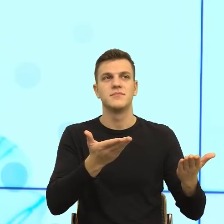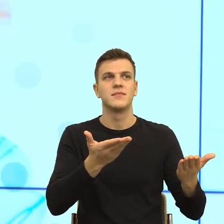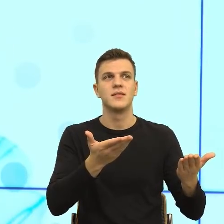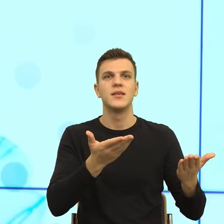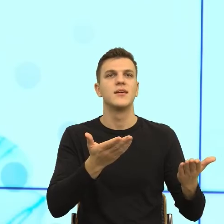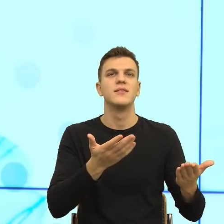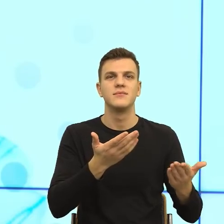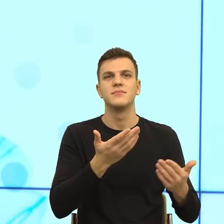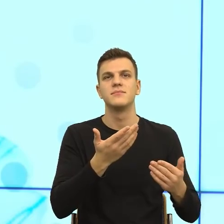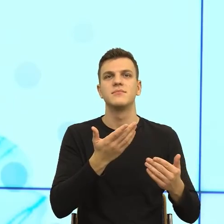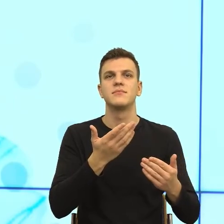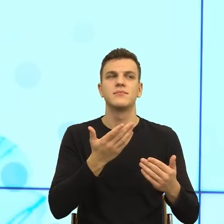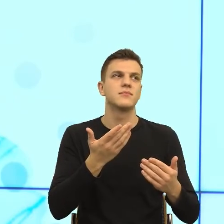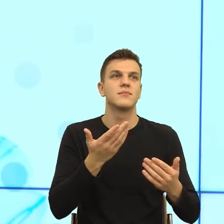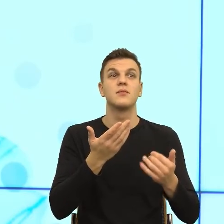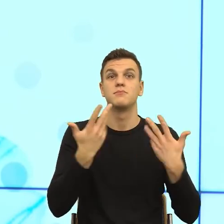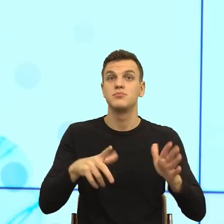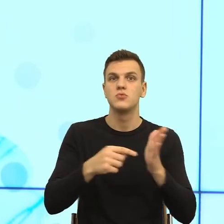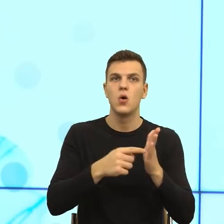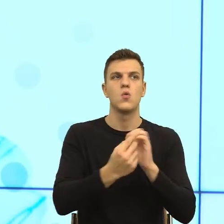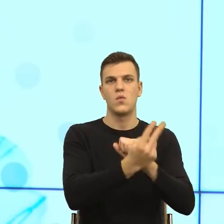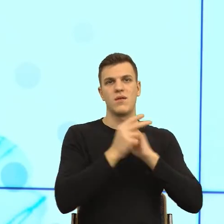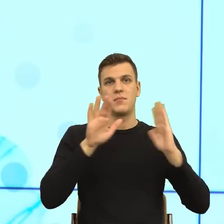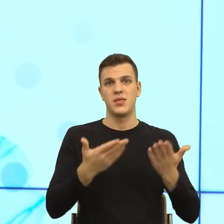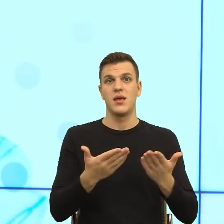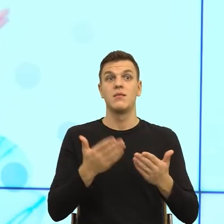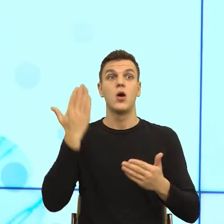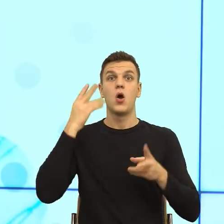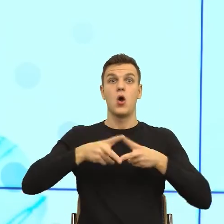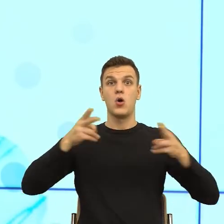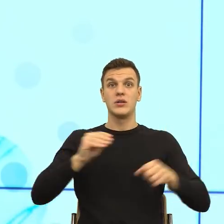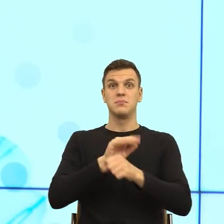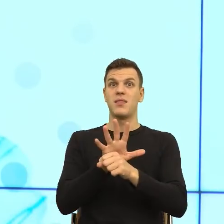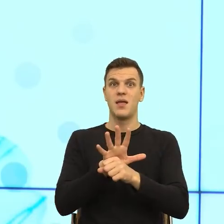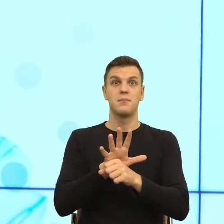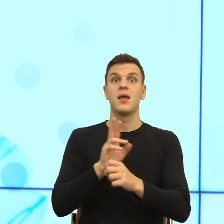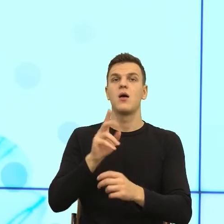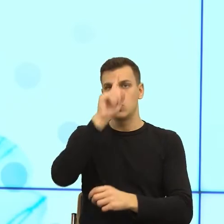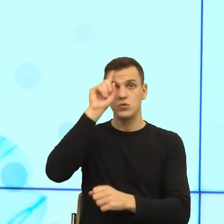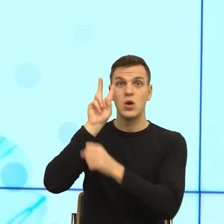na łeb na szyję z różnych powodów, nie tylko pism urzędowych, ale zaufanie do urzędów jest niskie i teraz rozumiem, że trochę to